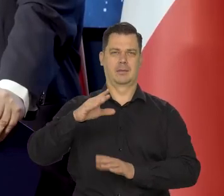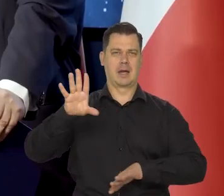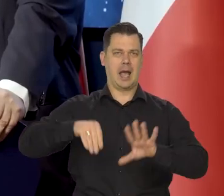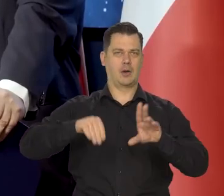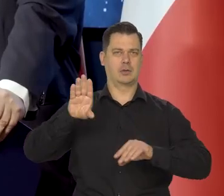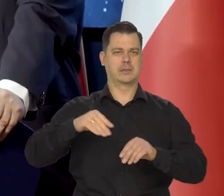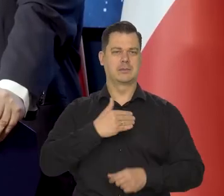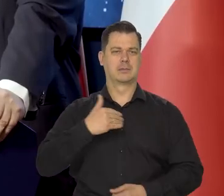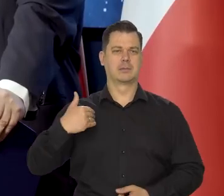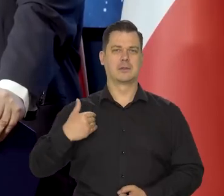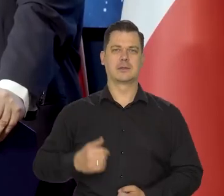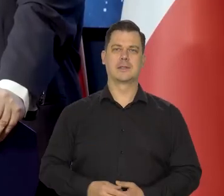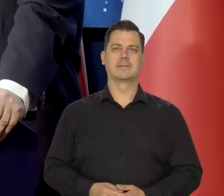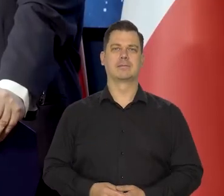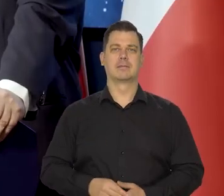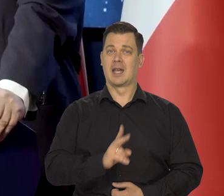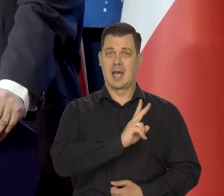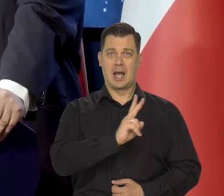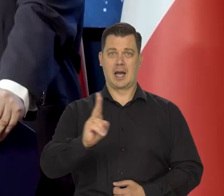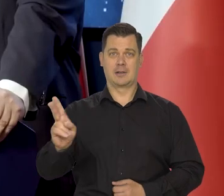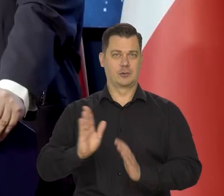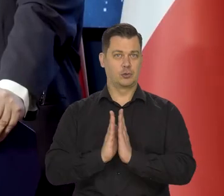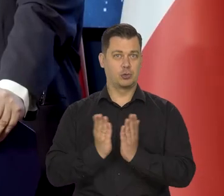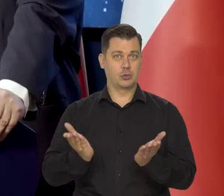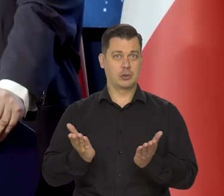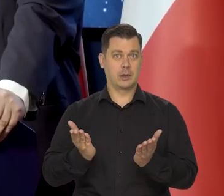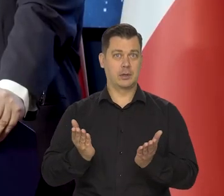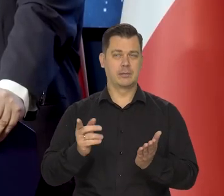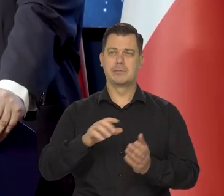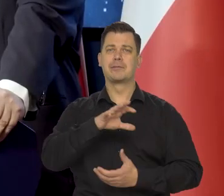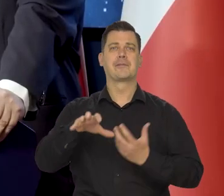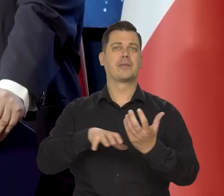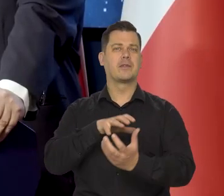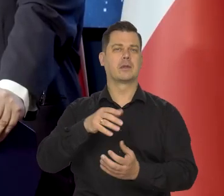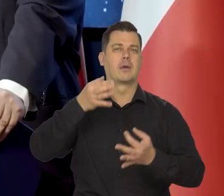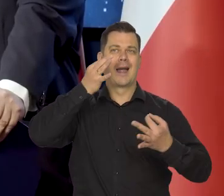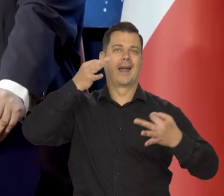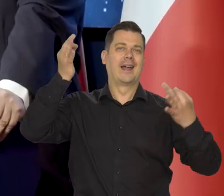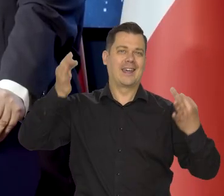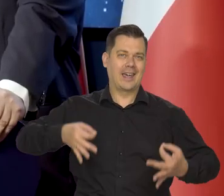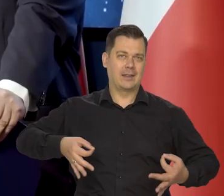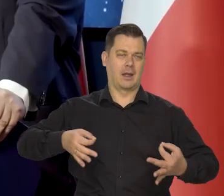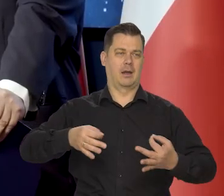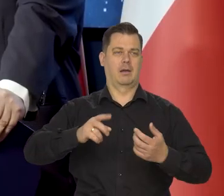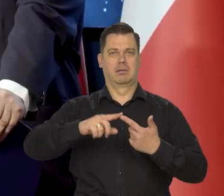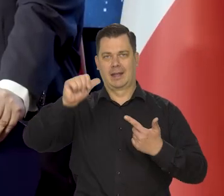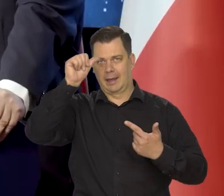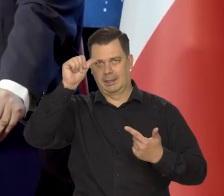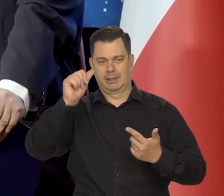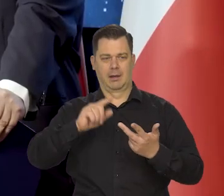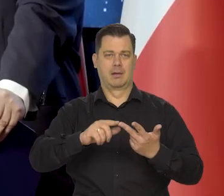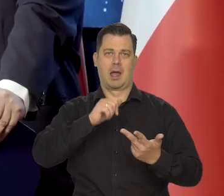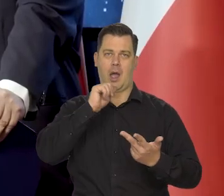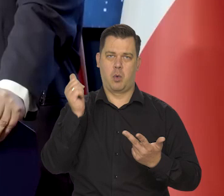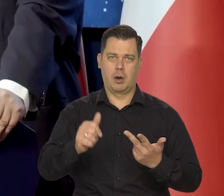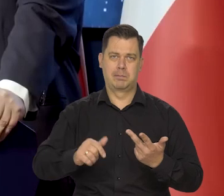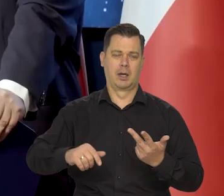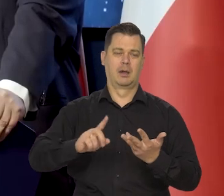W każdym podręczniku historii myśli ekonomicznej na świecie od Chin, Indii do Europy